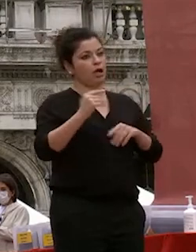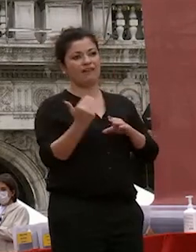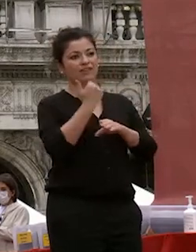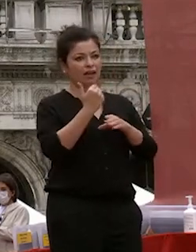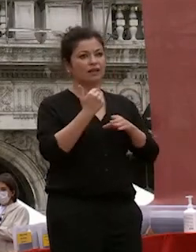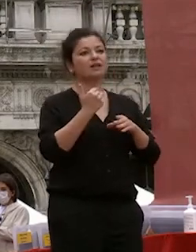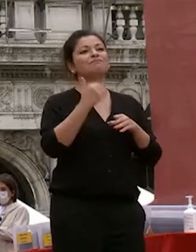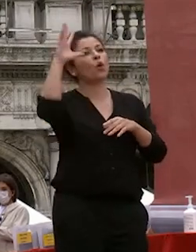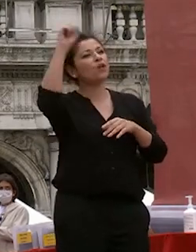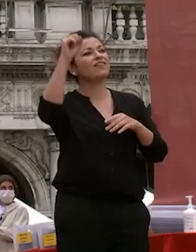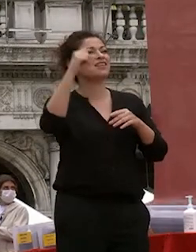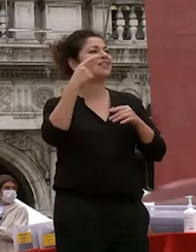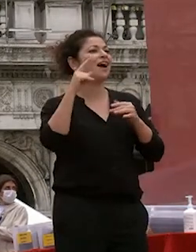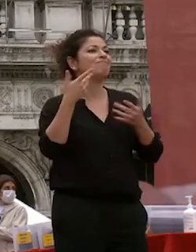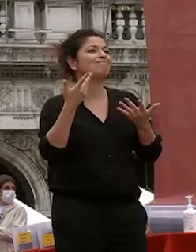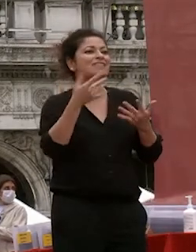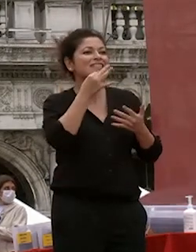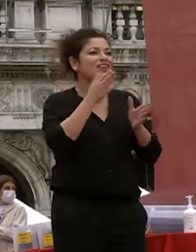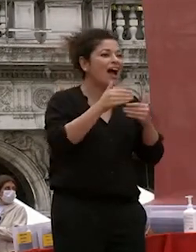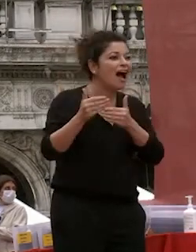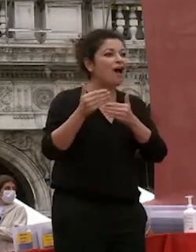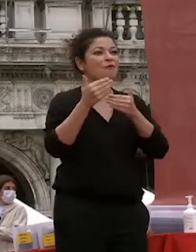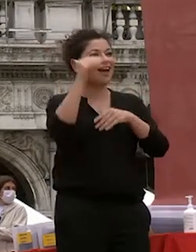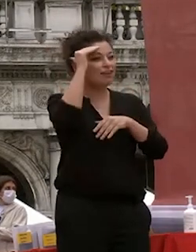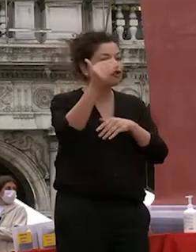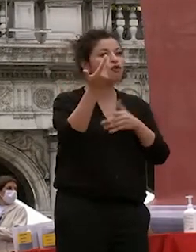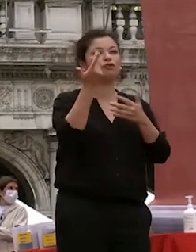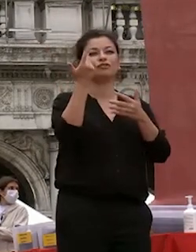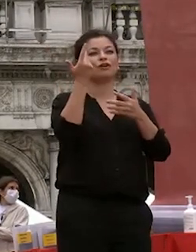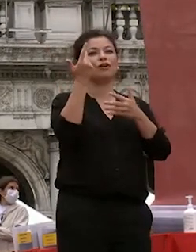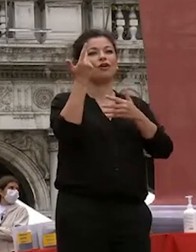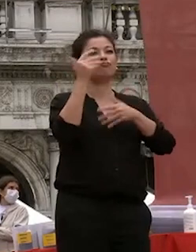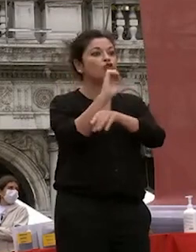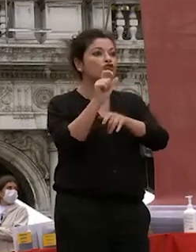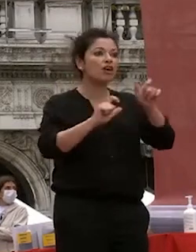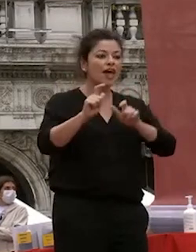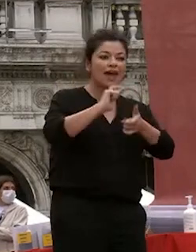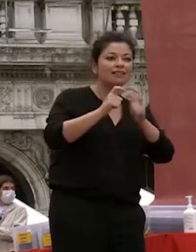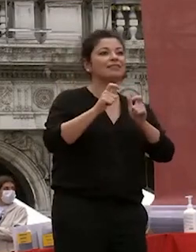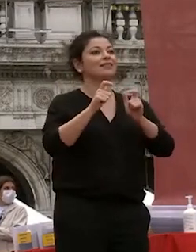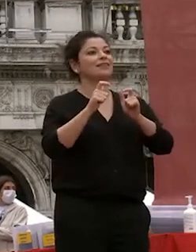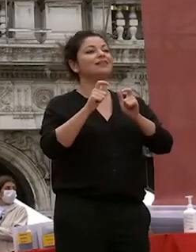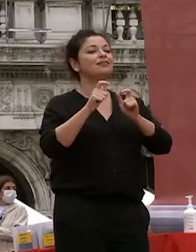il progresso della conoscenza e l'ascolto dei dei docenti è lo studio